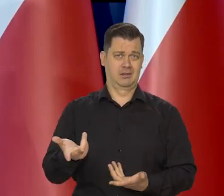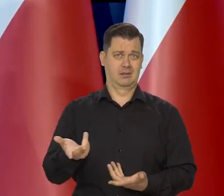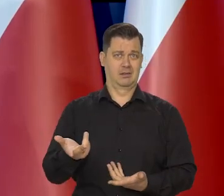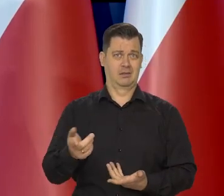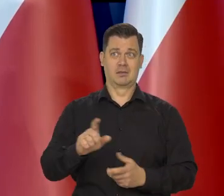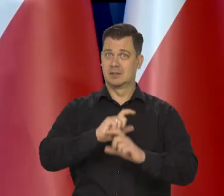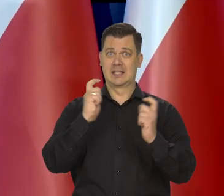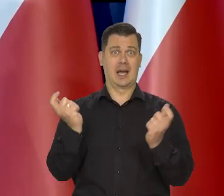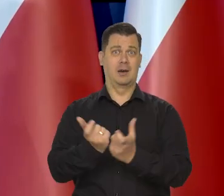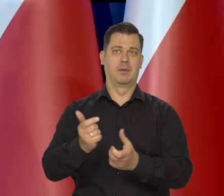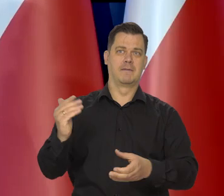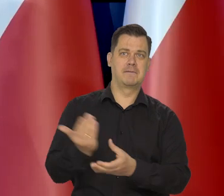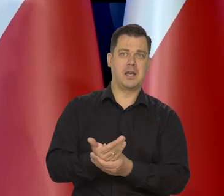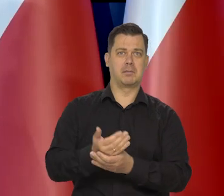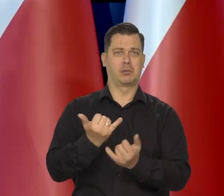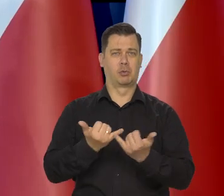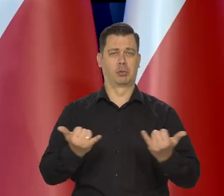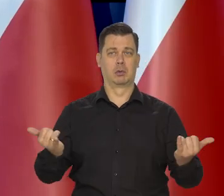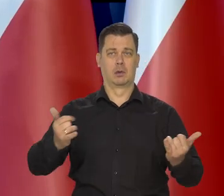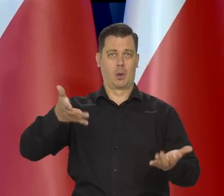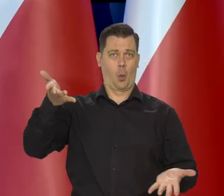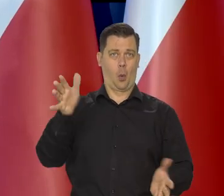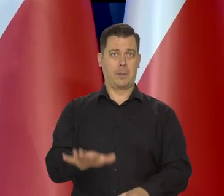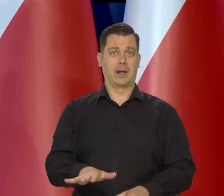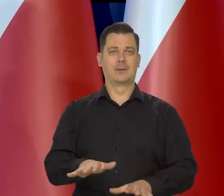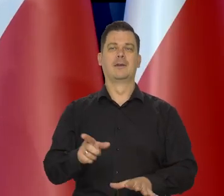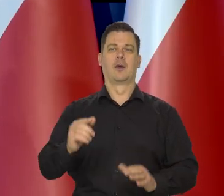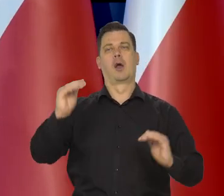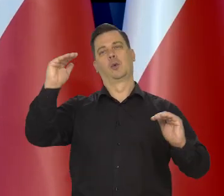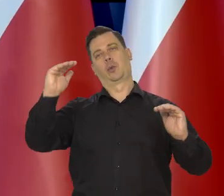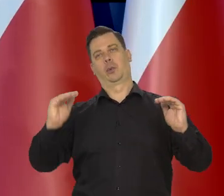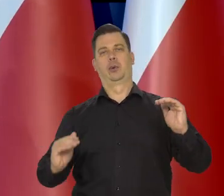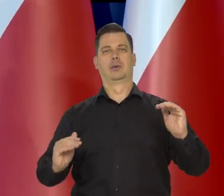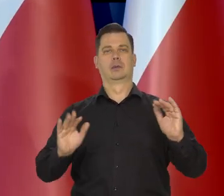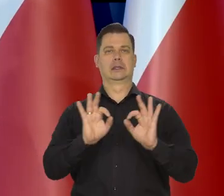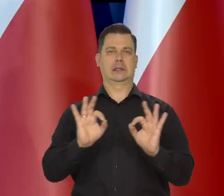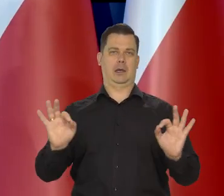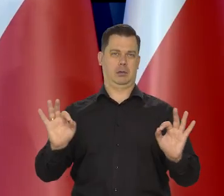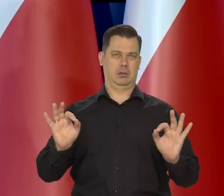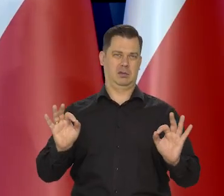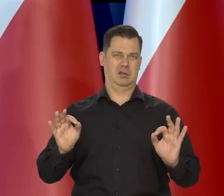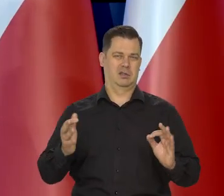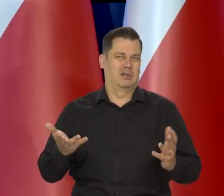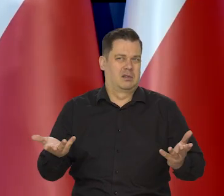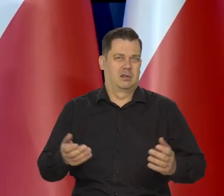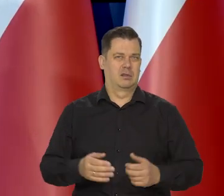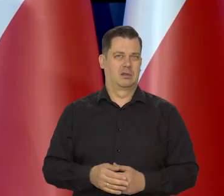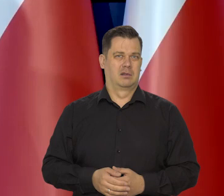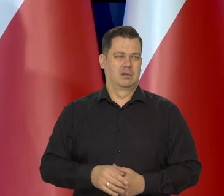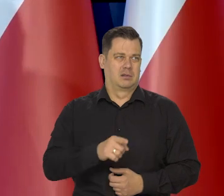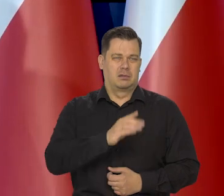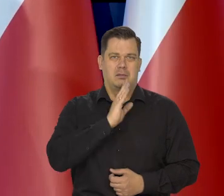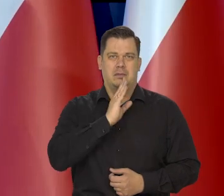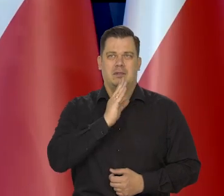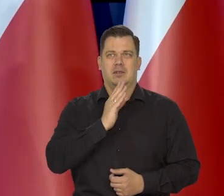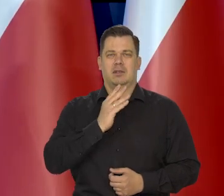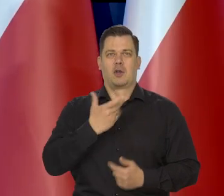Załamuje się wiele instytucji, wiele przedsiębiorstw i się wraca do braku inflacji. No tak, by się mogło dziać jakieś tam,